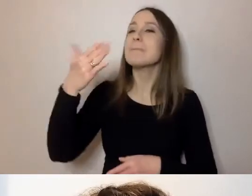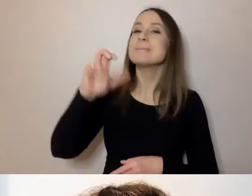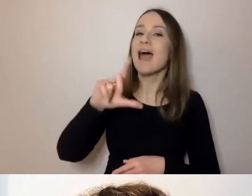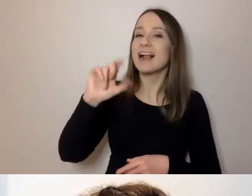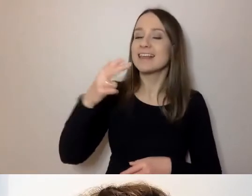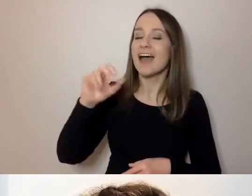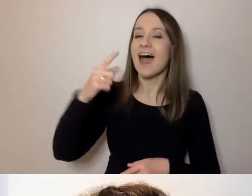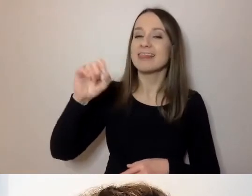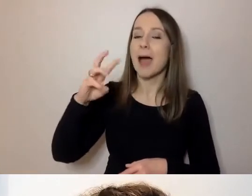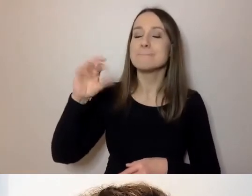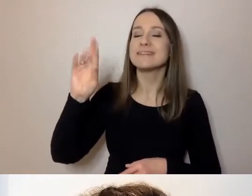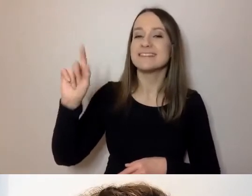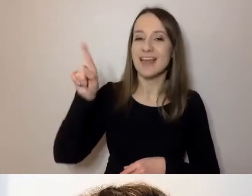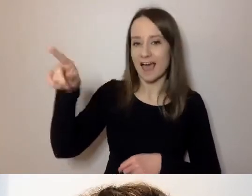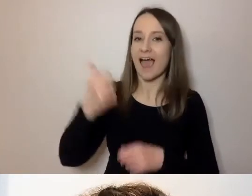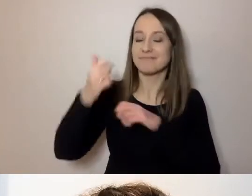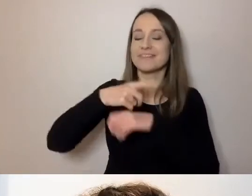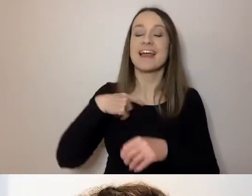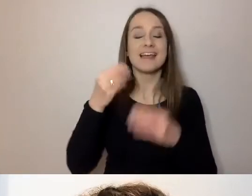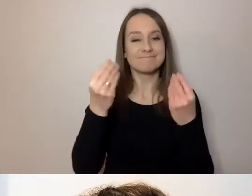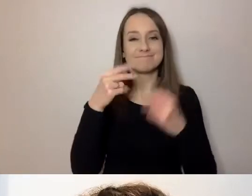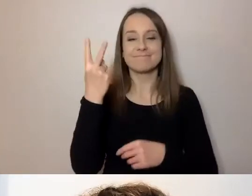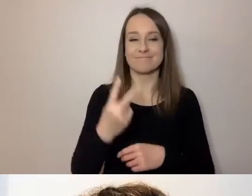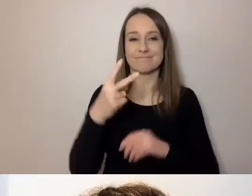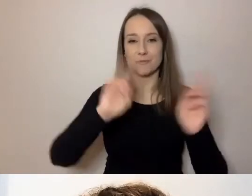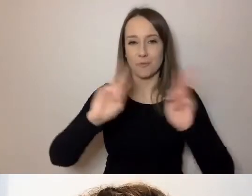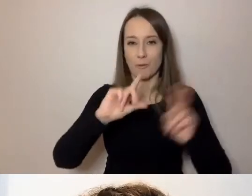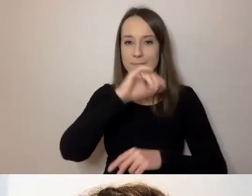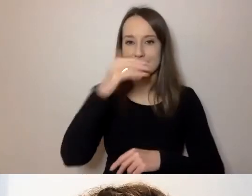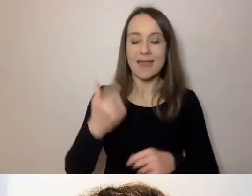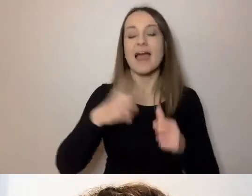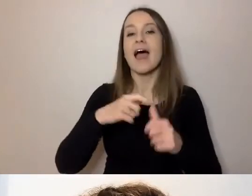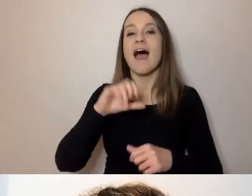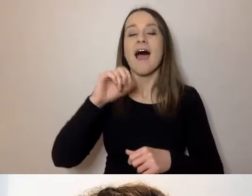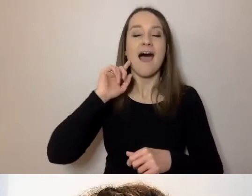Mamy fantastycznych tłumaczy PJM: Alicję Szurkiewicz i Bernarda Kinova.